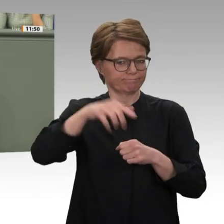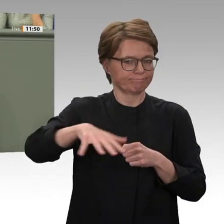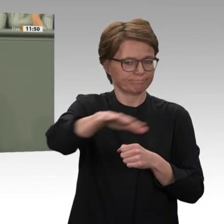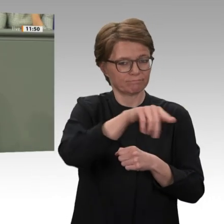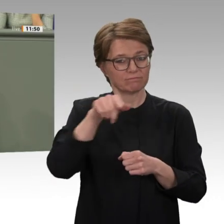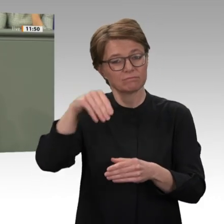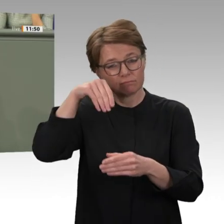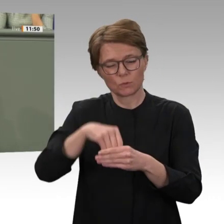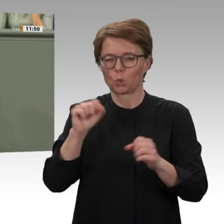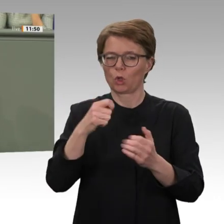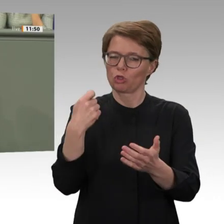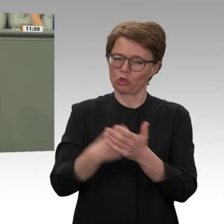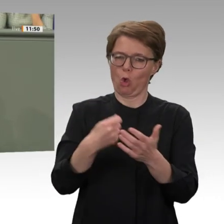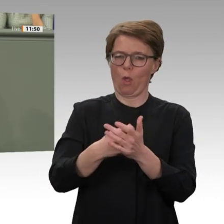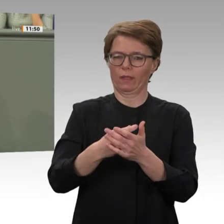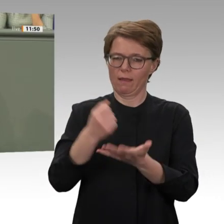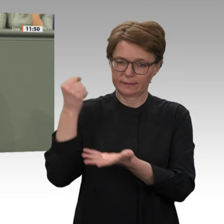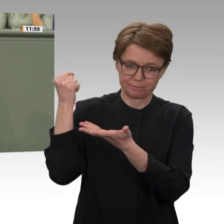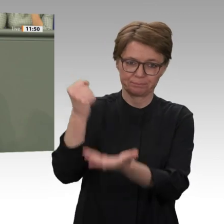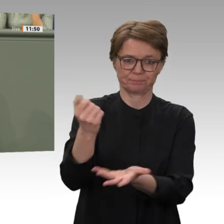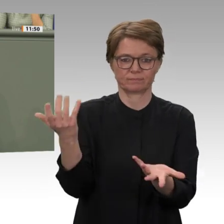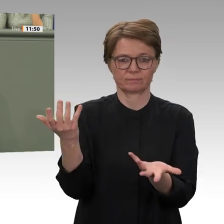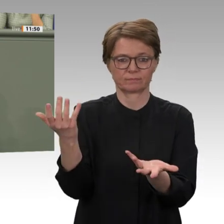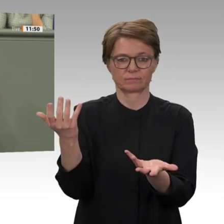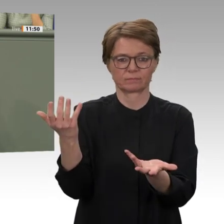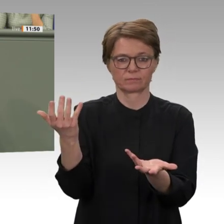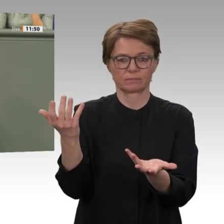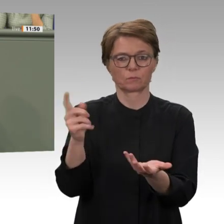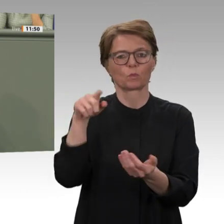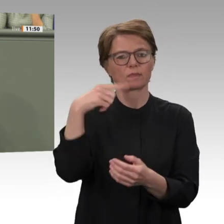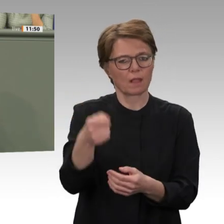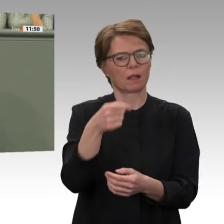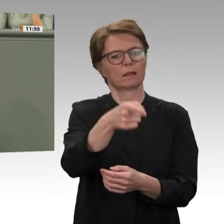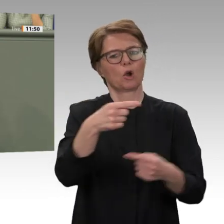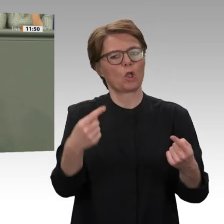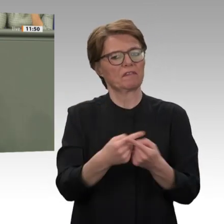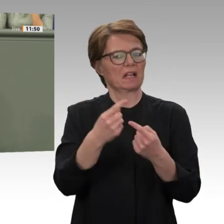zu suchen. Eine zentrale Rolle dabei spielten die Rapid Support Forces, die Nachfolgemiliz